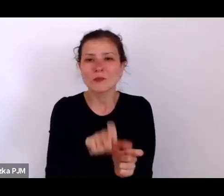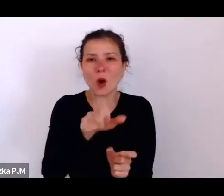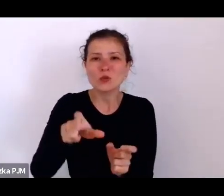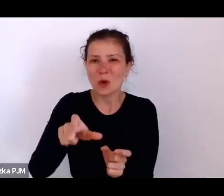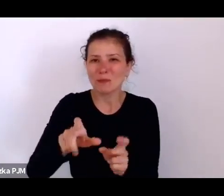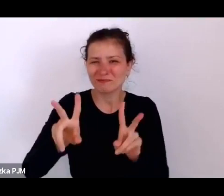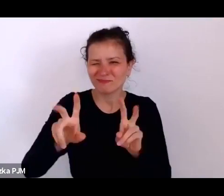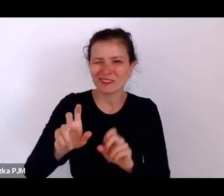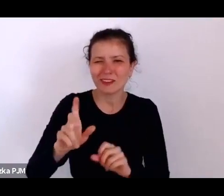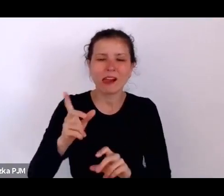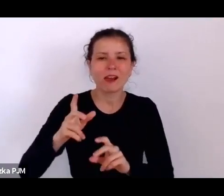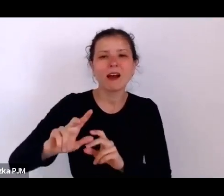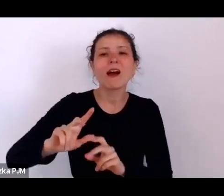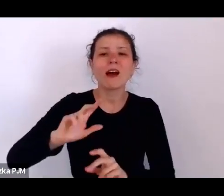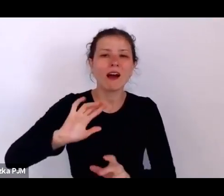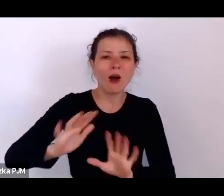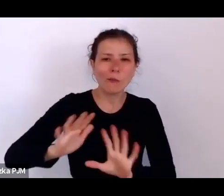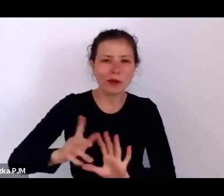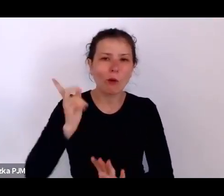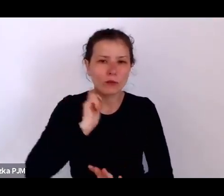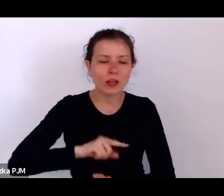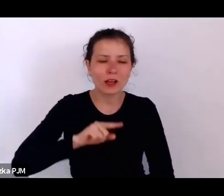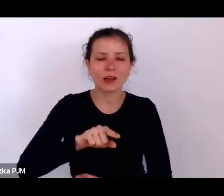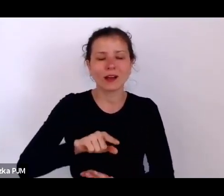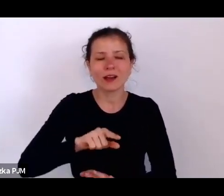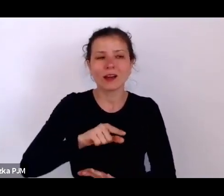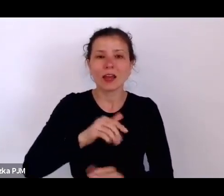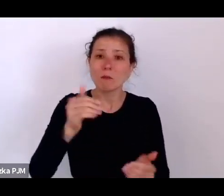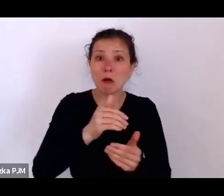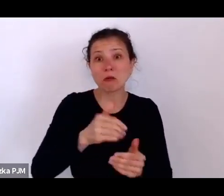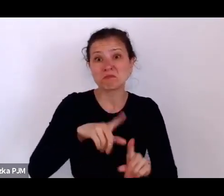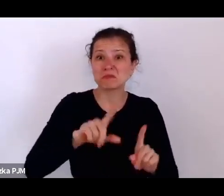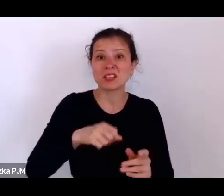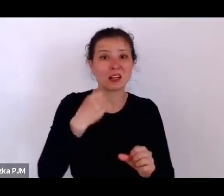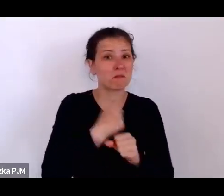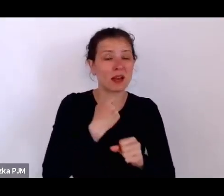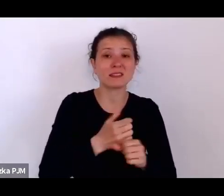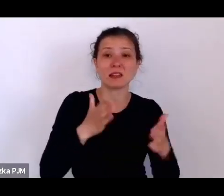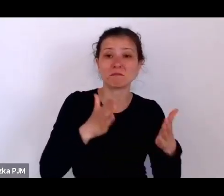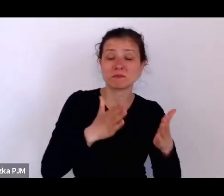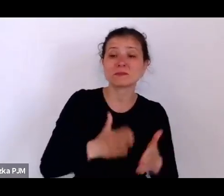No a że to Stowarzyszenie miało takie katolickie umocowania